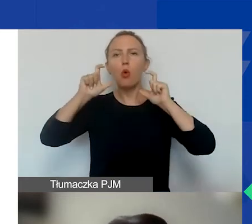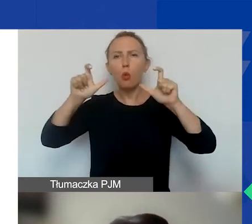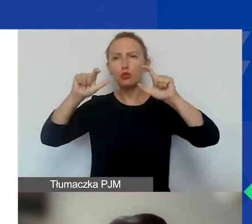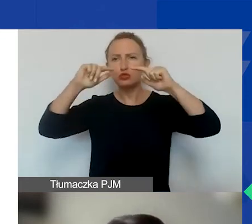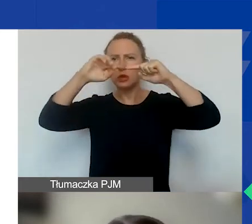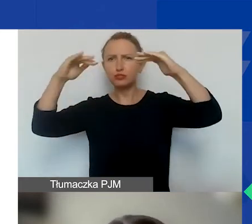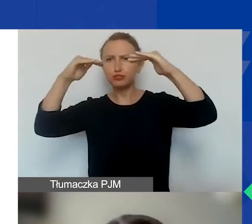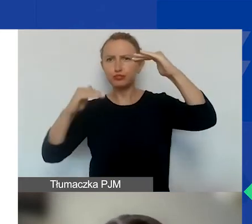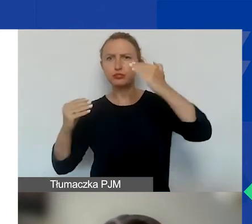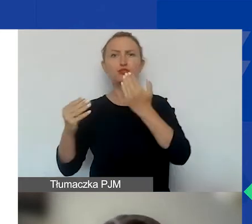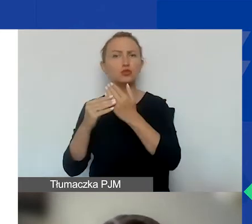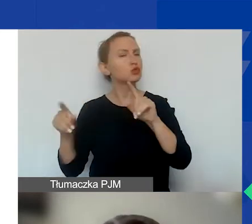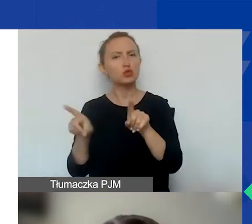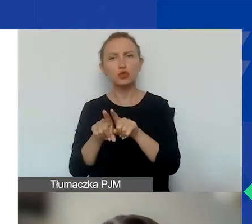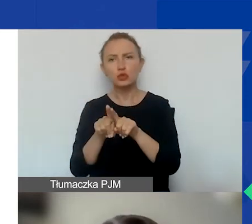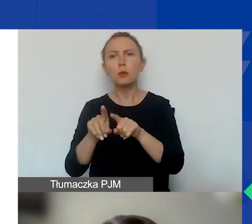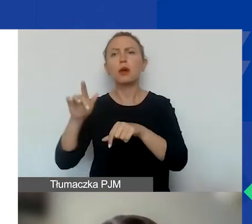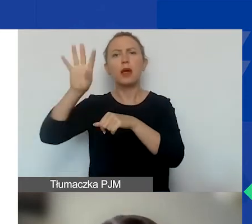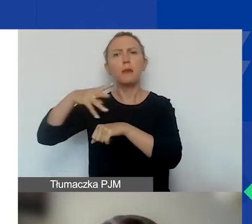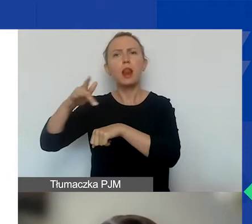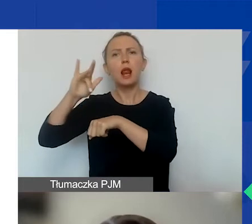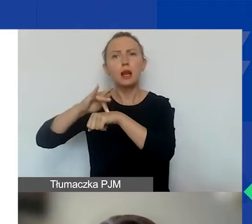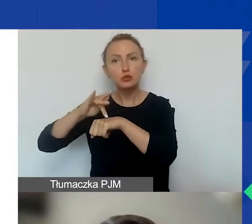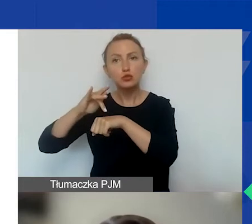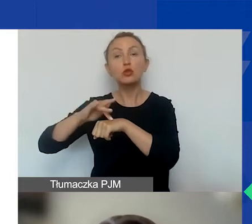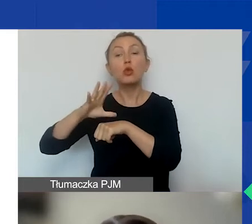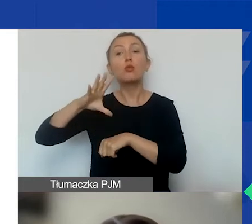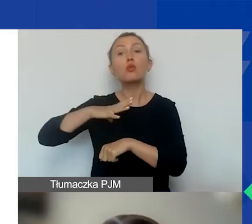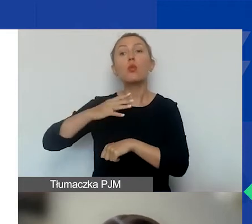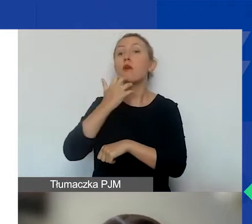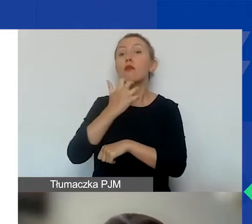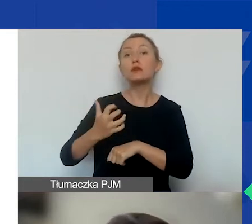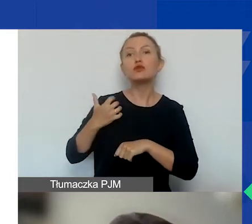To jest ta sama tabela rezultatów, która obowiązywała przy konkursie tematycznym.